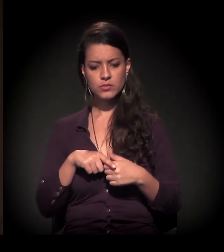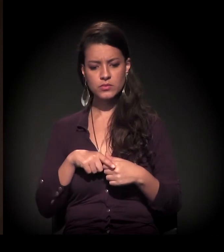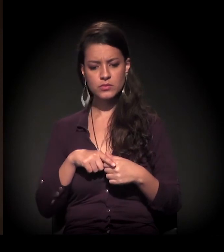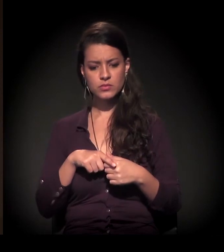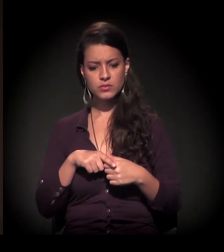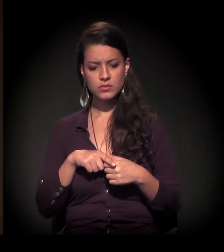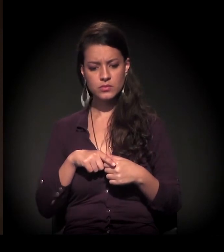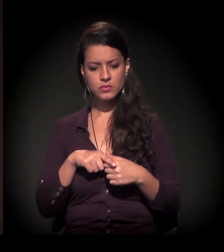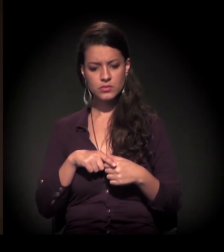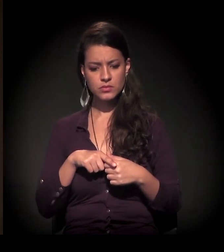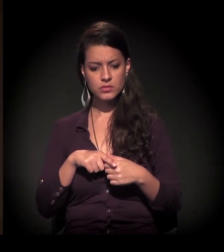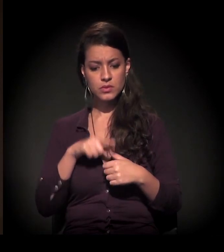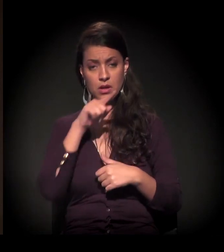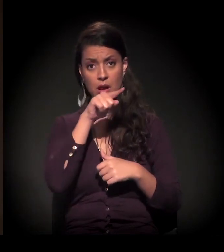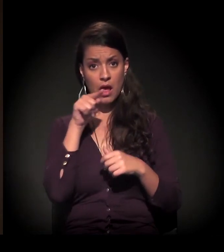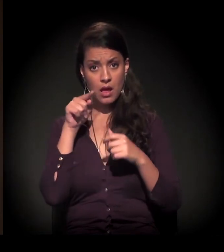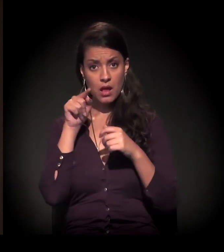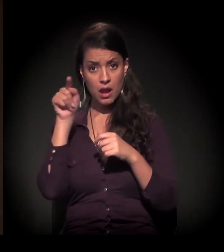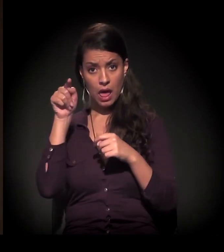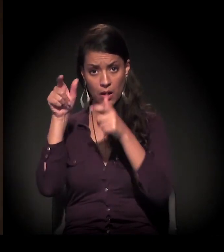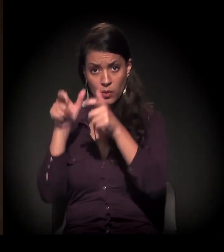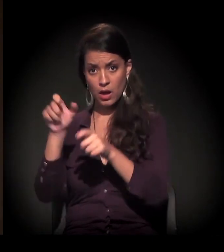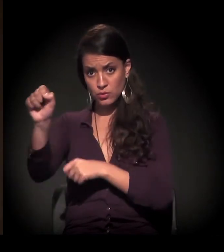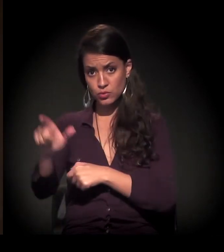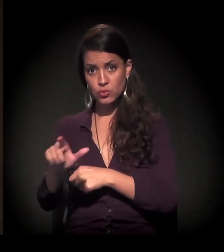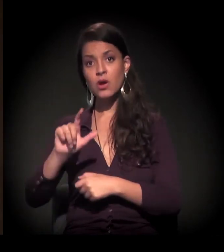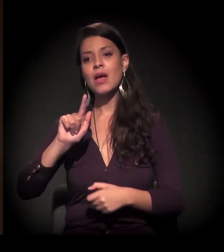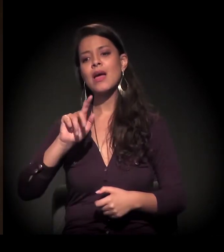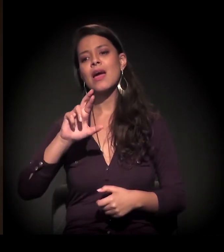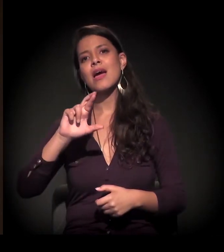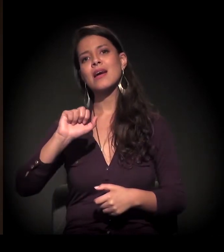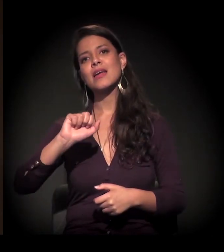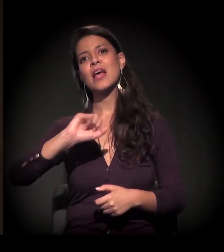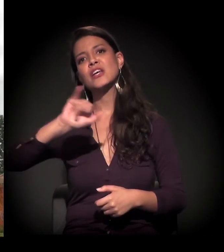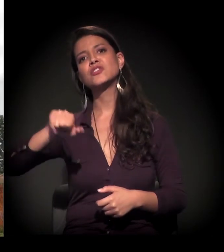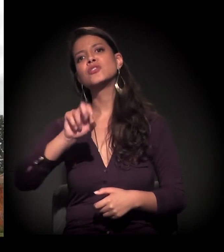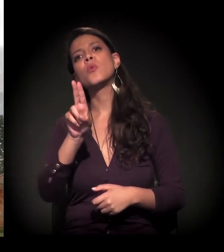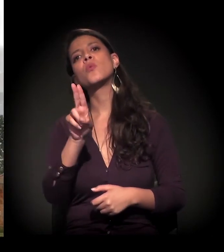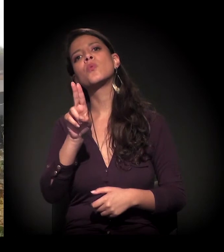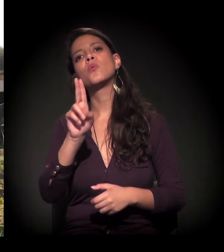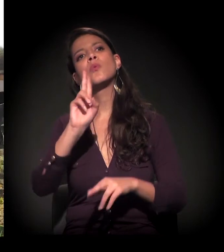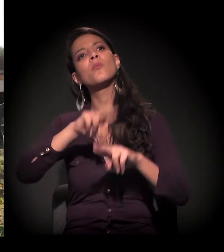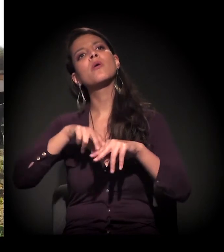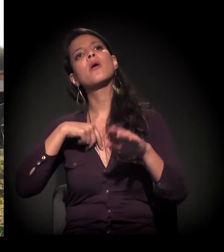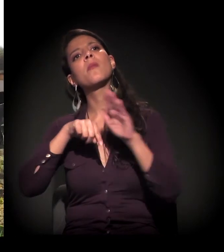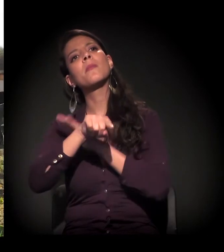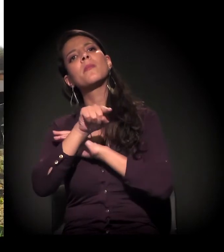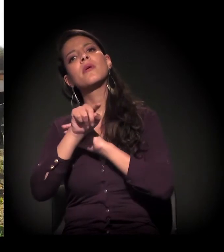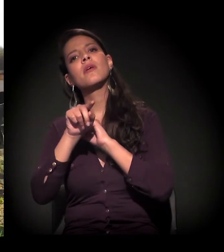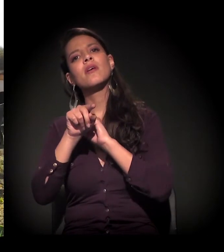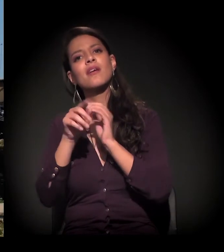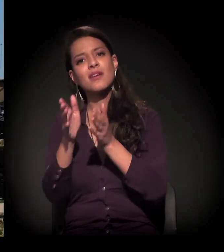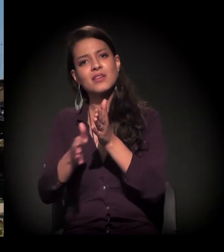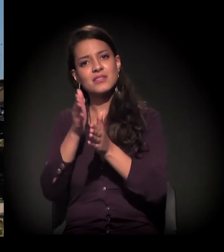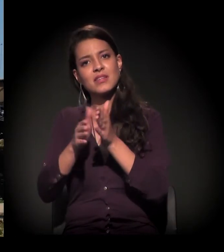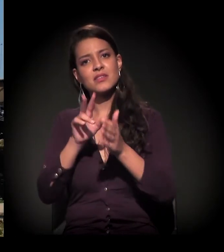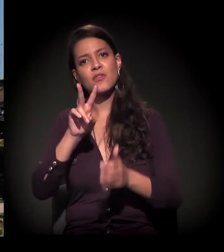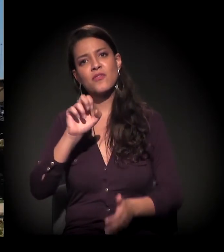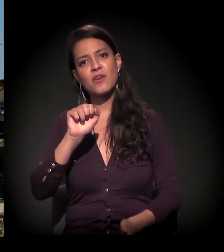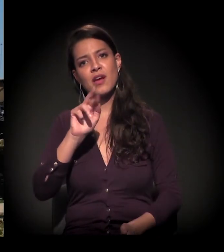Esta é uma ocupação também lá no extremo Sul, na região do Grajaú − por isso que eu até perguntei −, ali perto, onde está construindo aquela estação do Varginha,